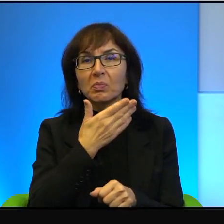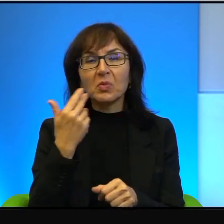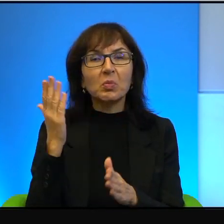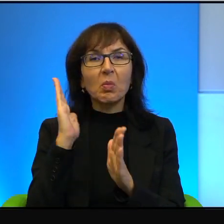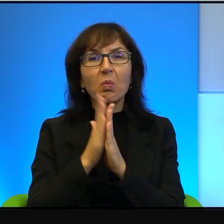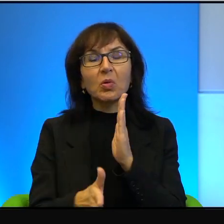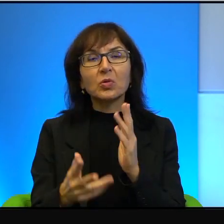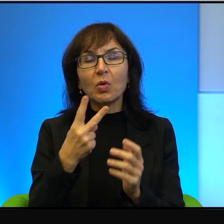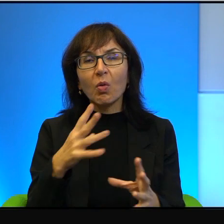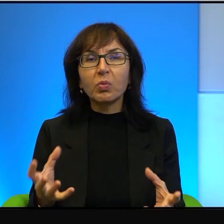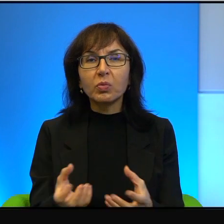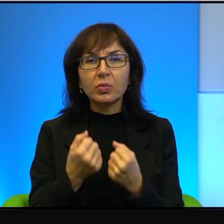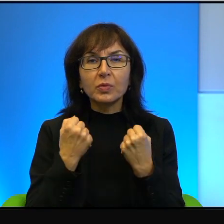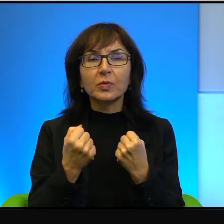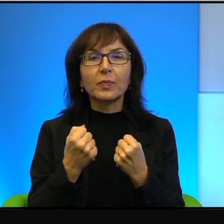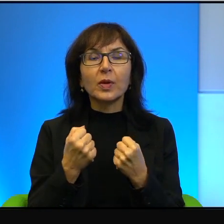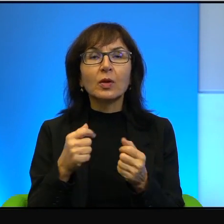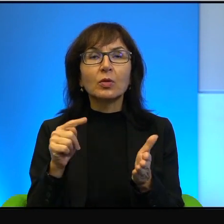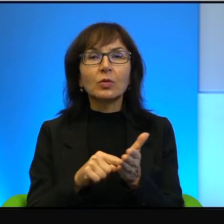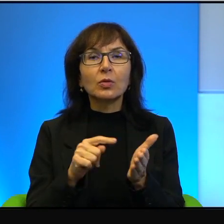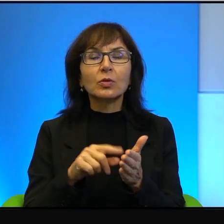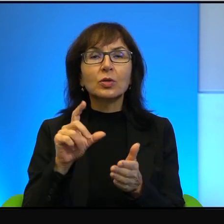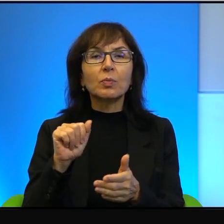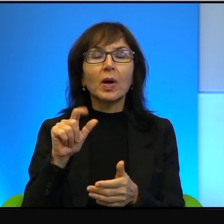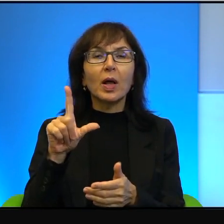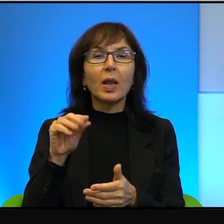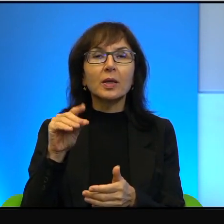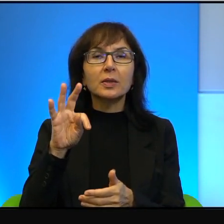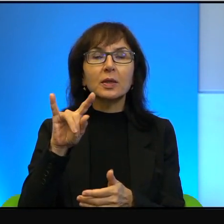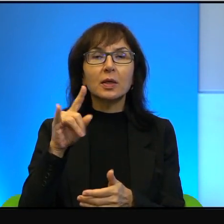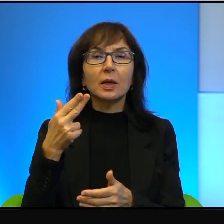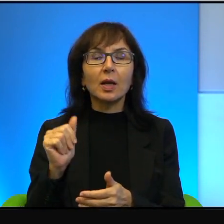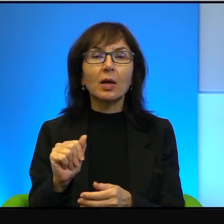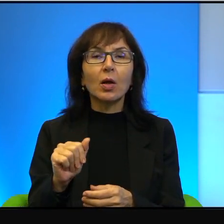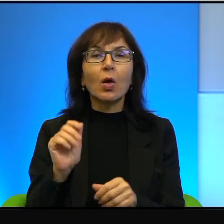to dotyczy oczywiście Palestyńczyków i to pozwolenie musi być,